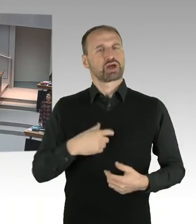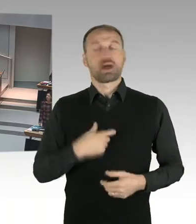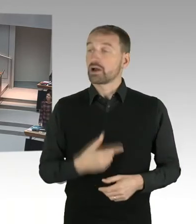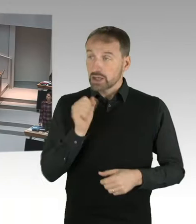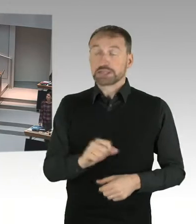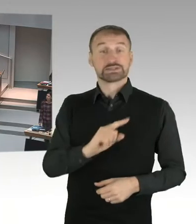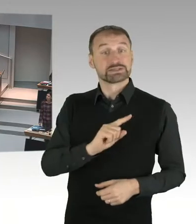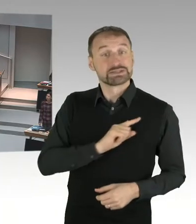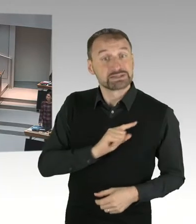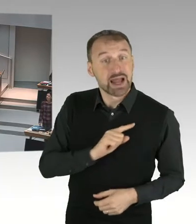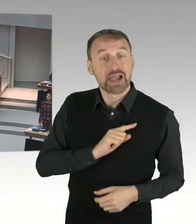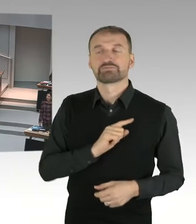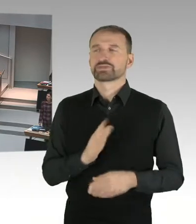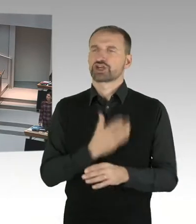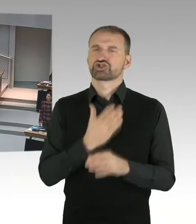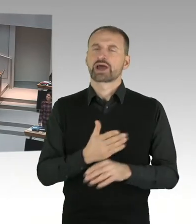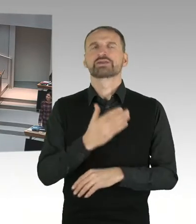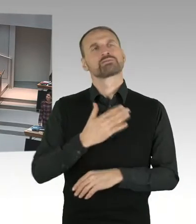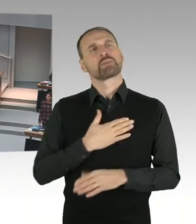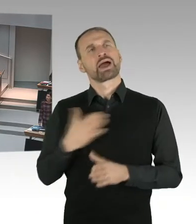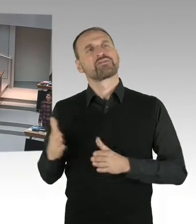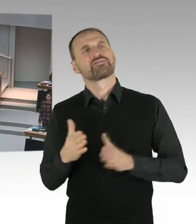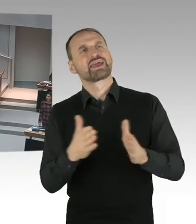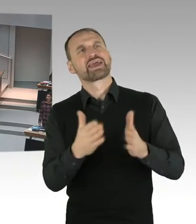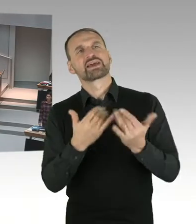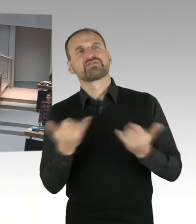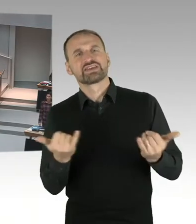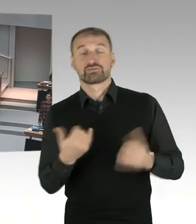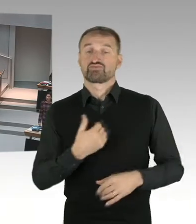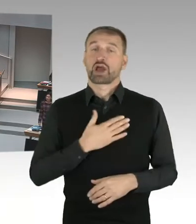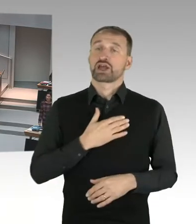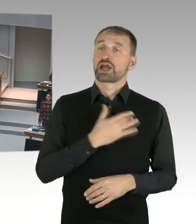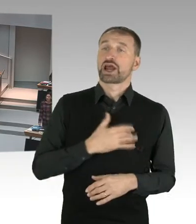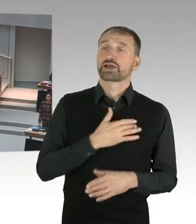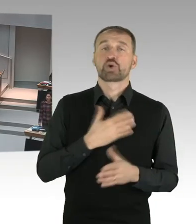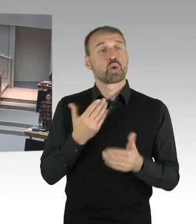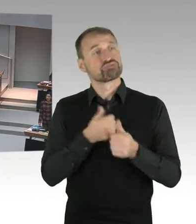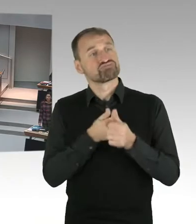Darum geht es. Kinder und Jugendliche zu mündigen Bürgern-. Und wenn ich ein junges Mädchen habe, das sich kritisch damit auseinandersetzt,